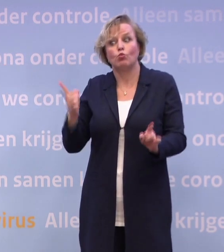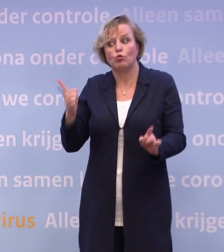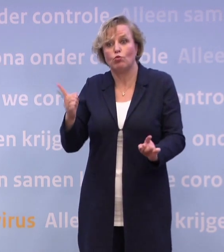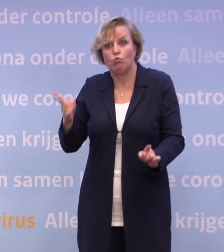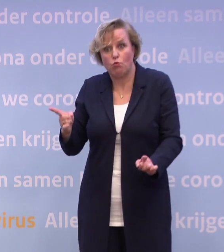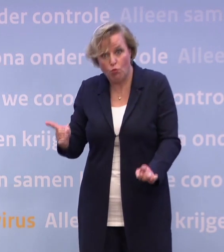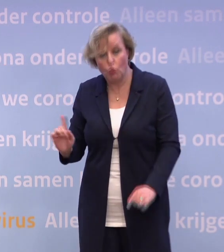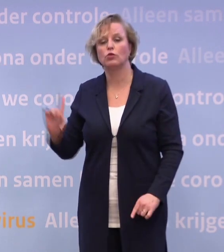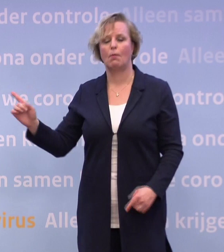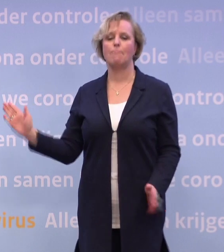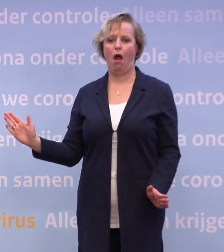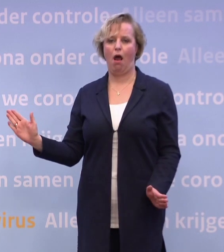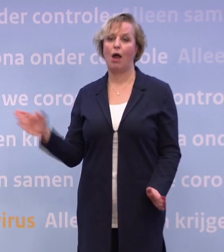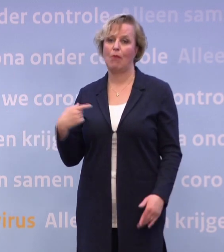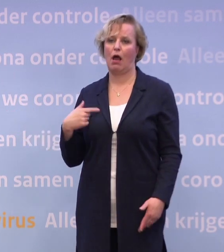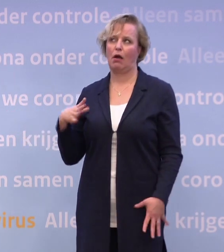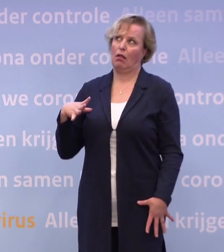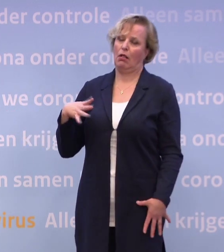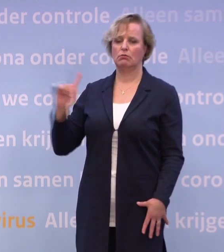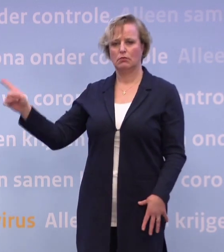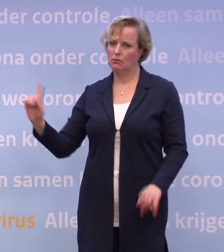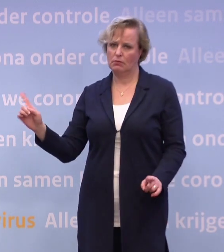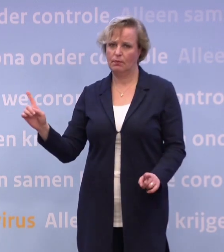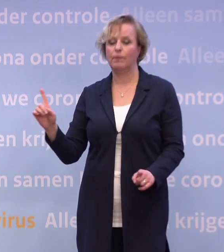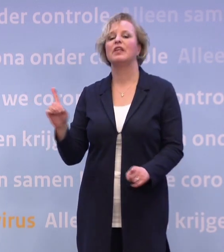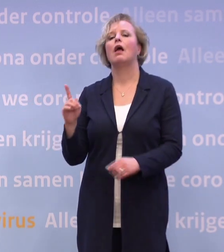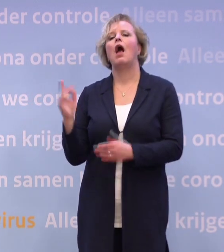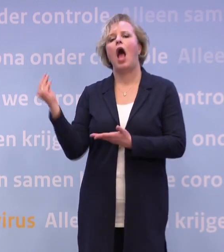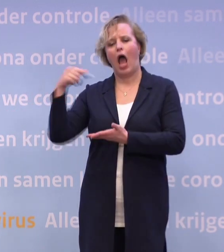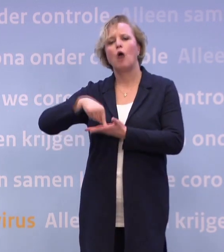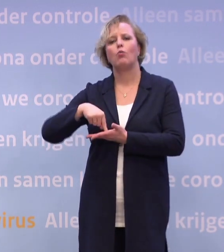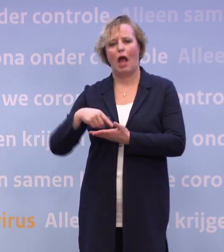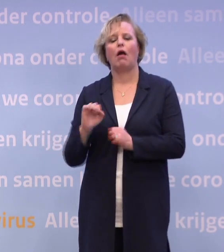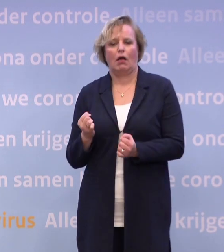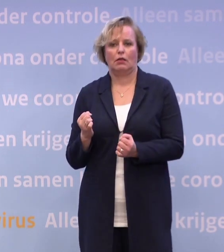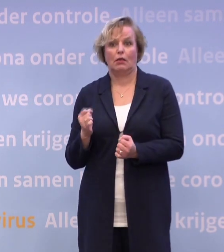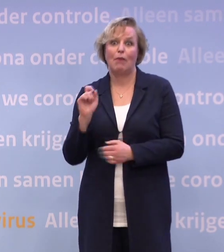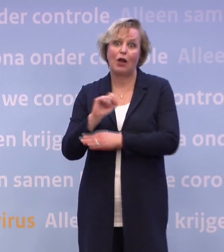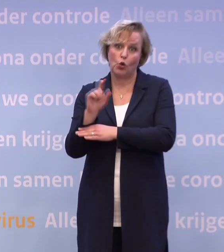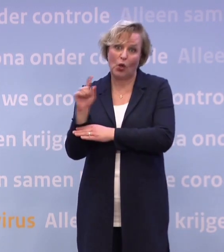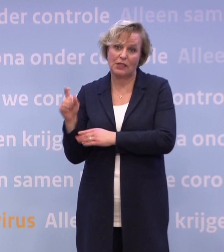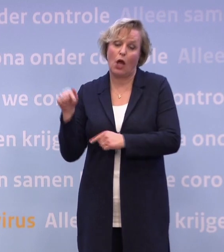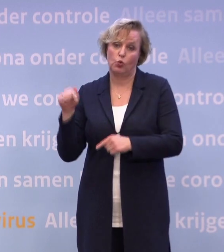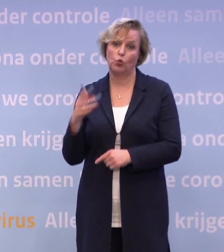Nu even niet doen. Aruba is nog wel op geel... ...maar Curaçao, helaas, is gesprongen naar oranje.